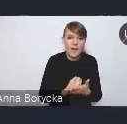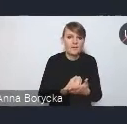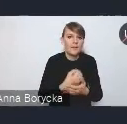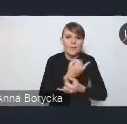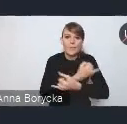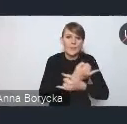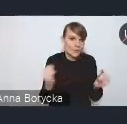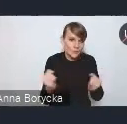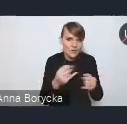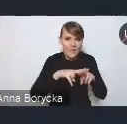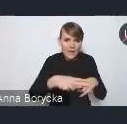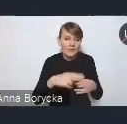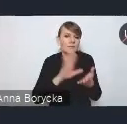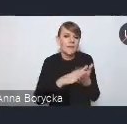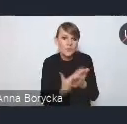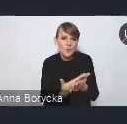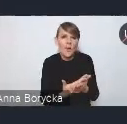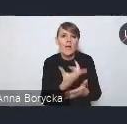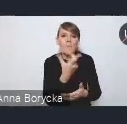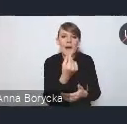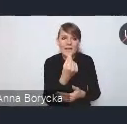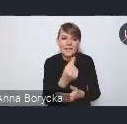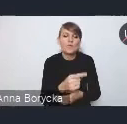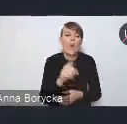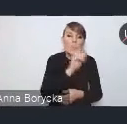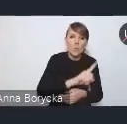jak chociażby partnerstwo publiczno-prywatne